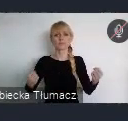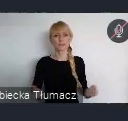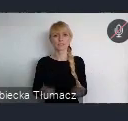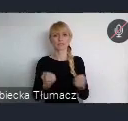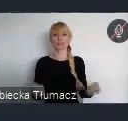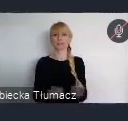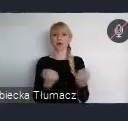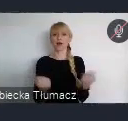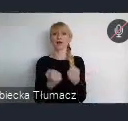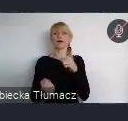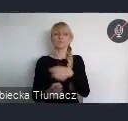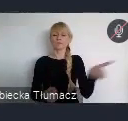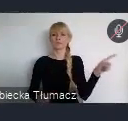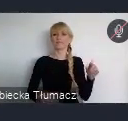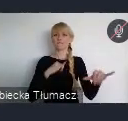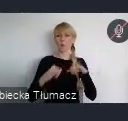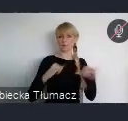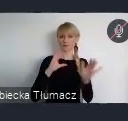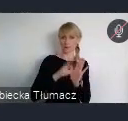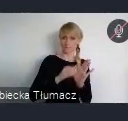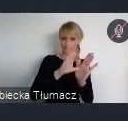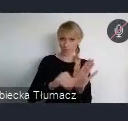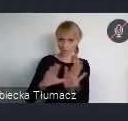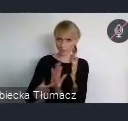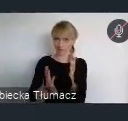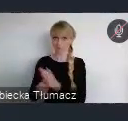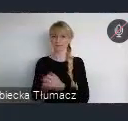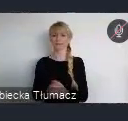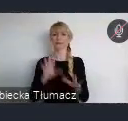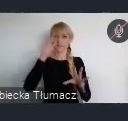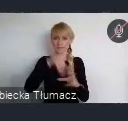władz miejskich w opracowywanie polityk i wdrażanie polityk